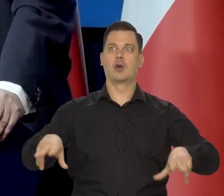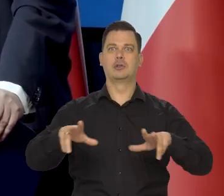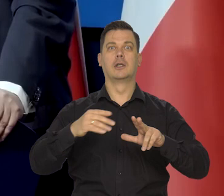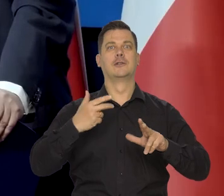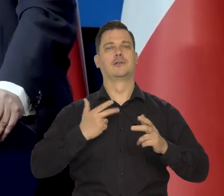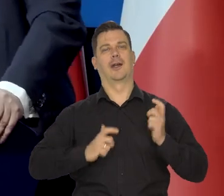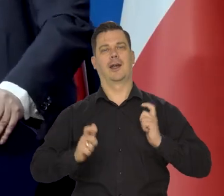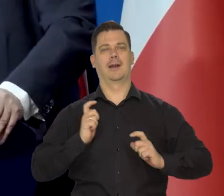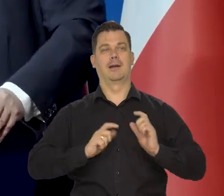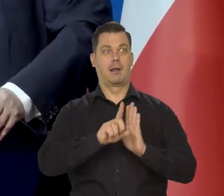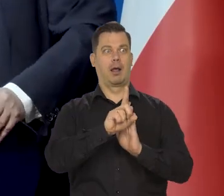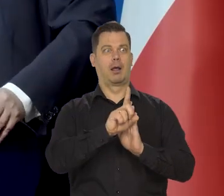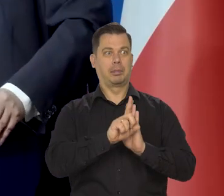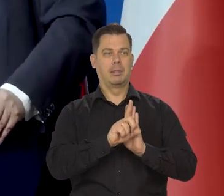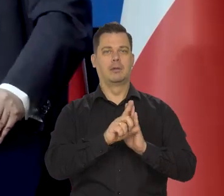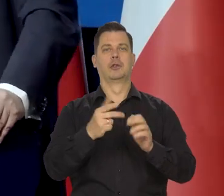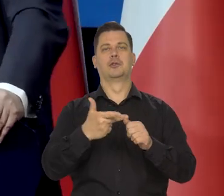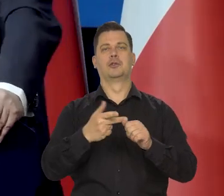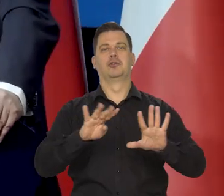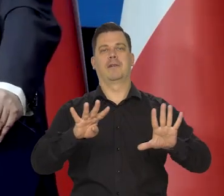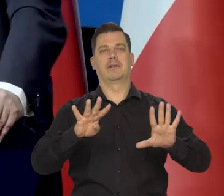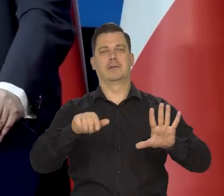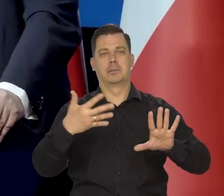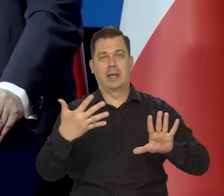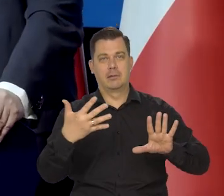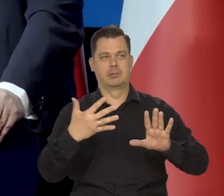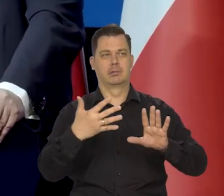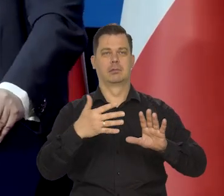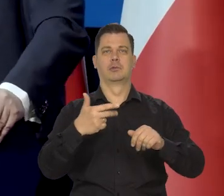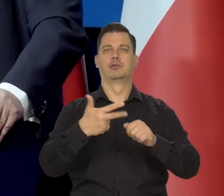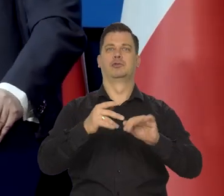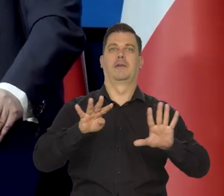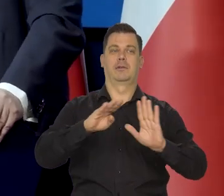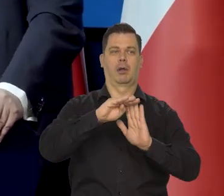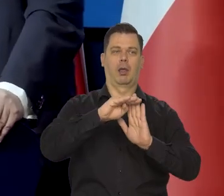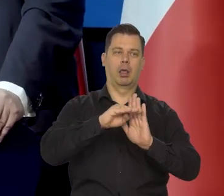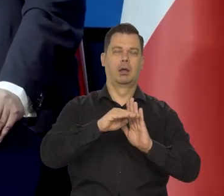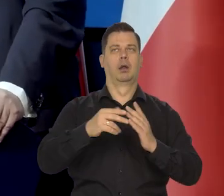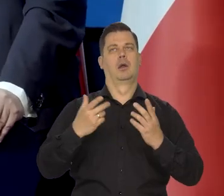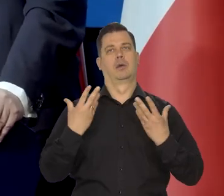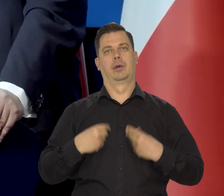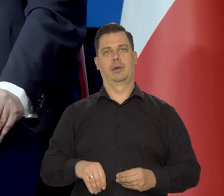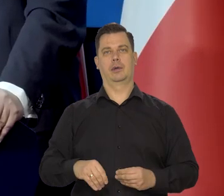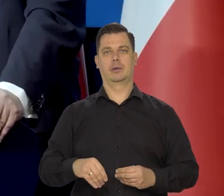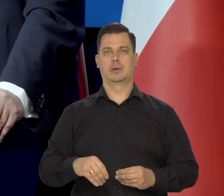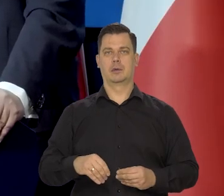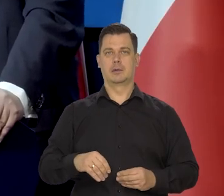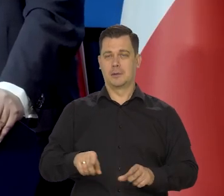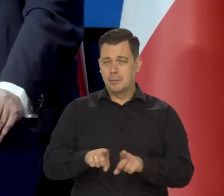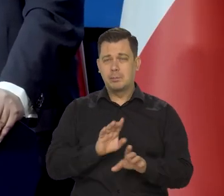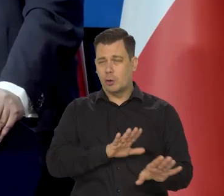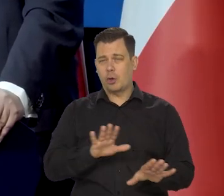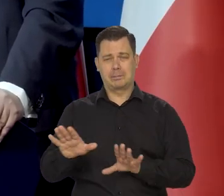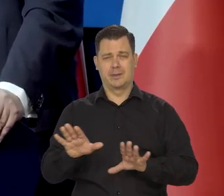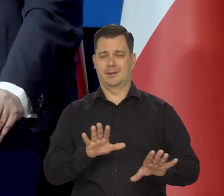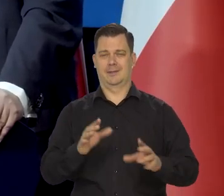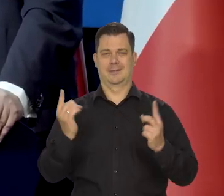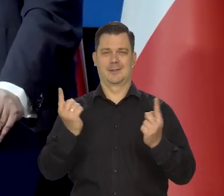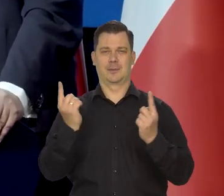ale nasza rodzina się cieszy, że zeszło na 39,5, a potem na 39 jest się z czego cieszyć, chociaż się jest dalej chorym.